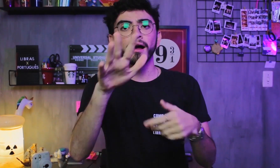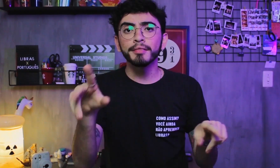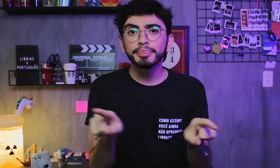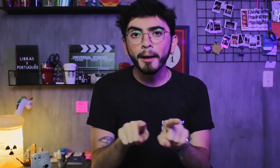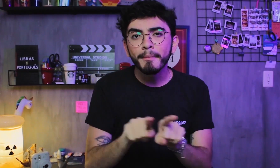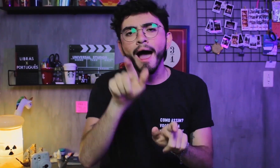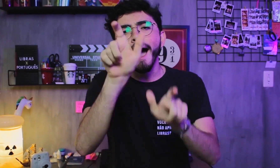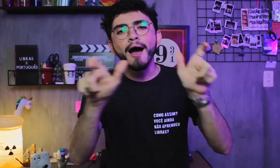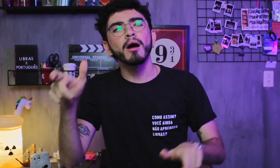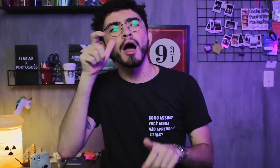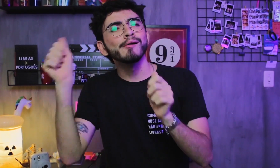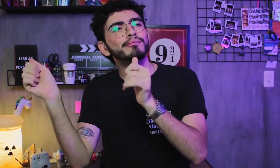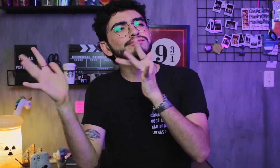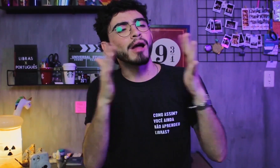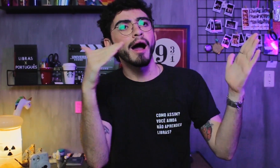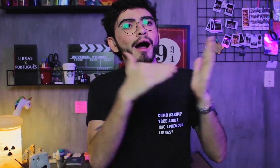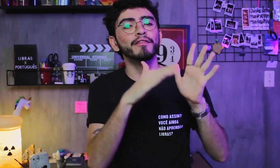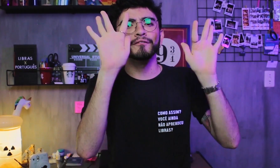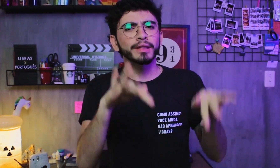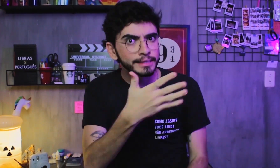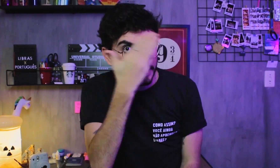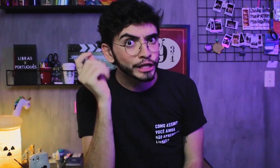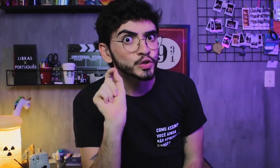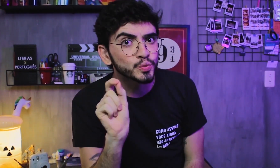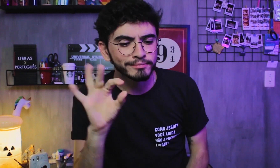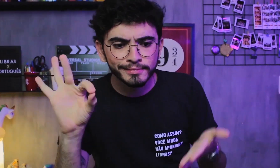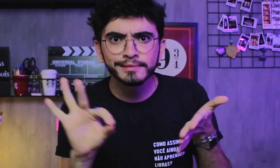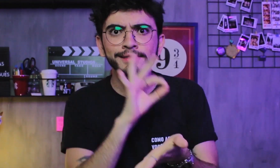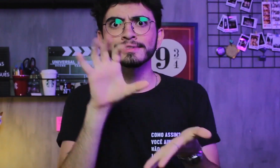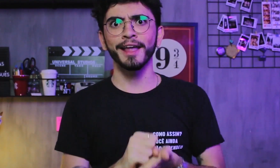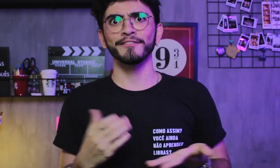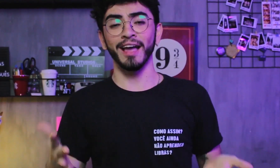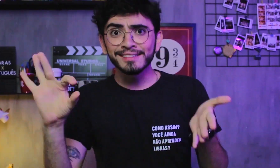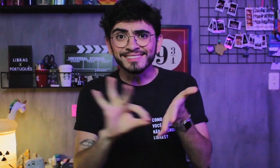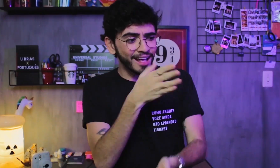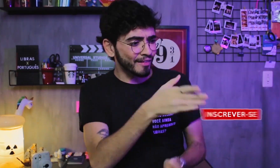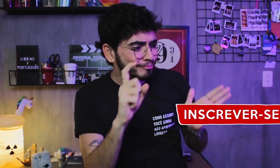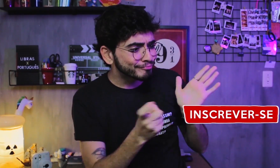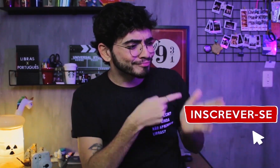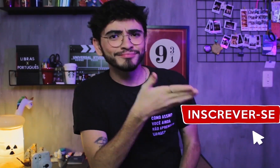também não se esqueçam de, ao final do vídeo, se inscrever aqui no canal.